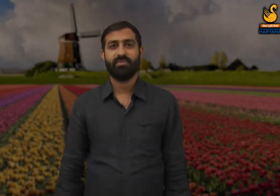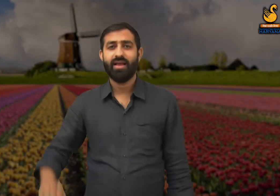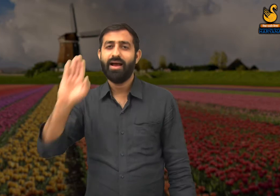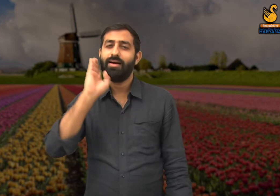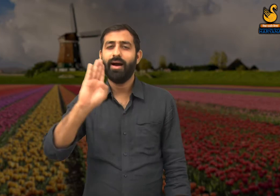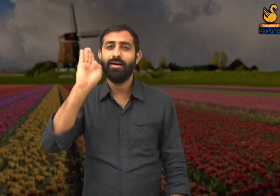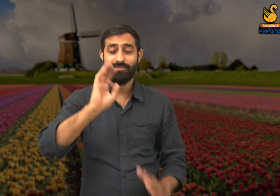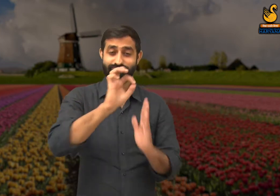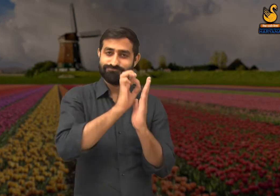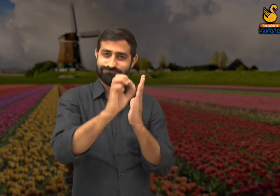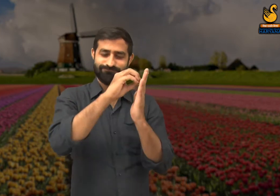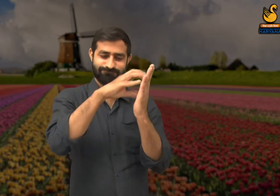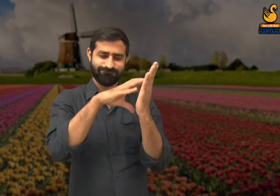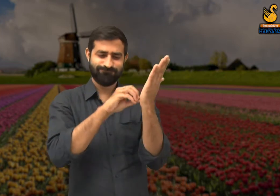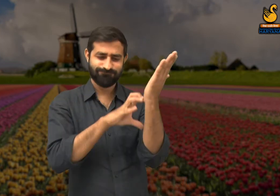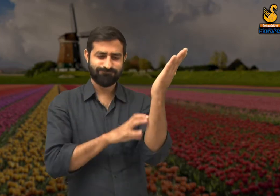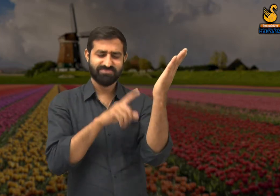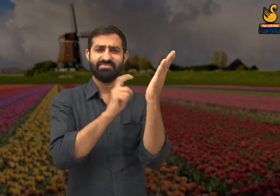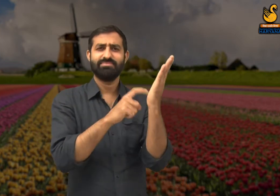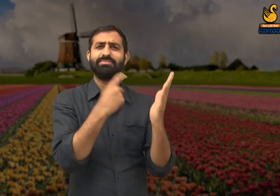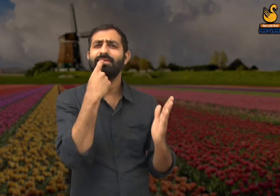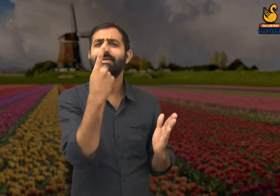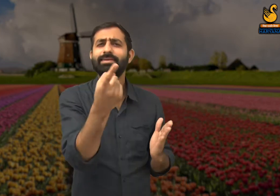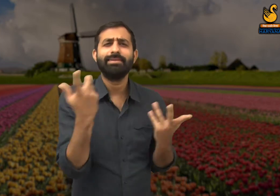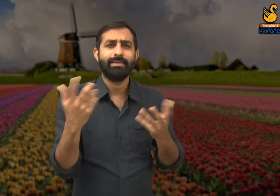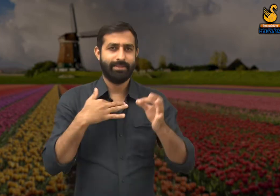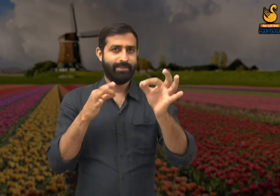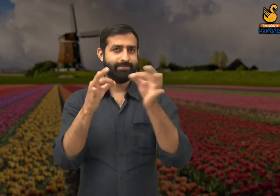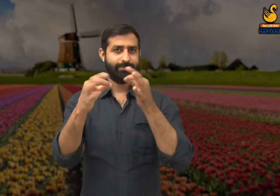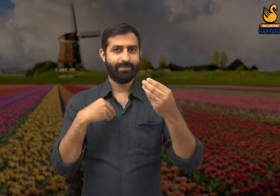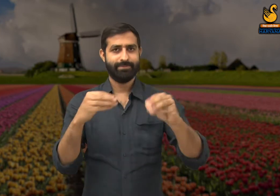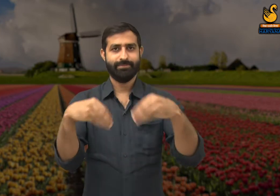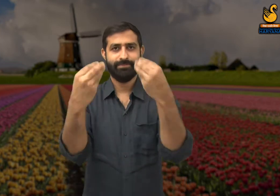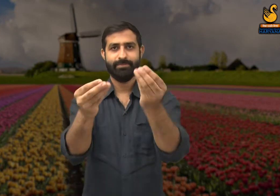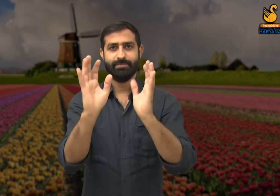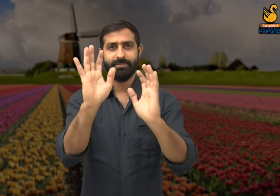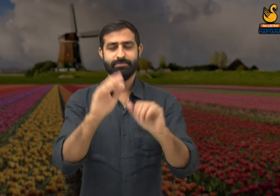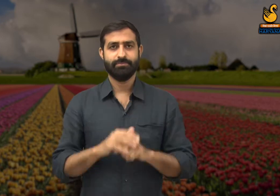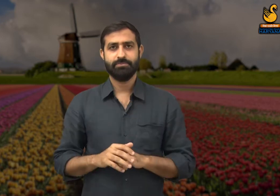इस कविता के माध्यम से कवि जो संकेत पहुंचाना चाहते हैं वह मैं आपको बताता हूं.